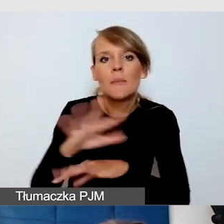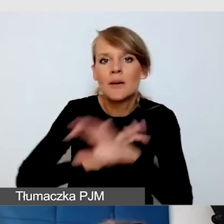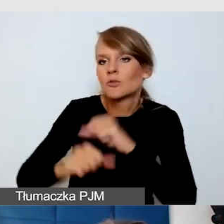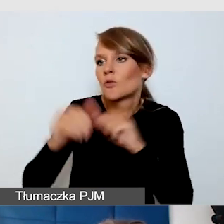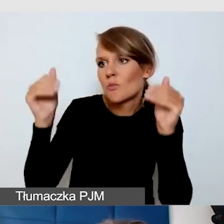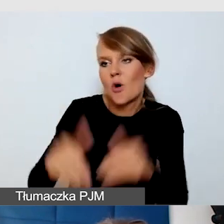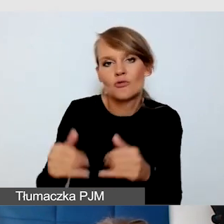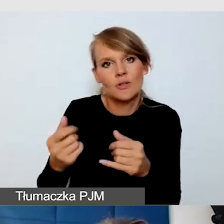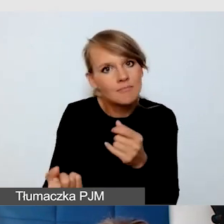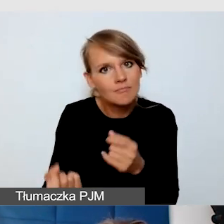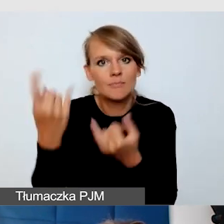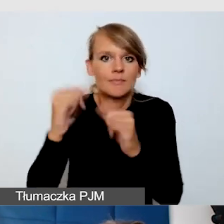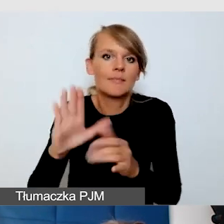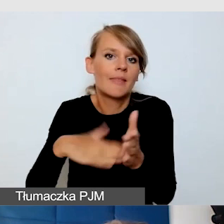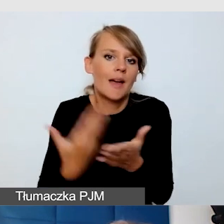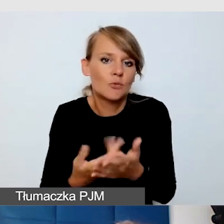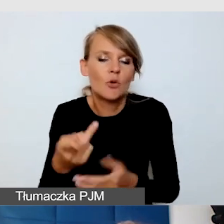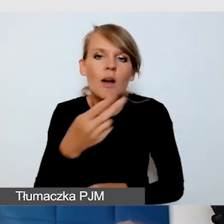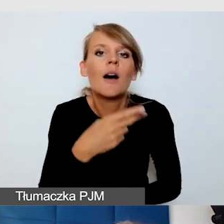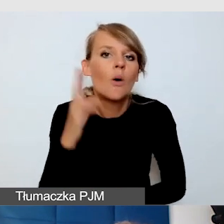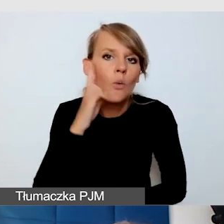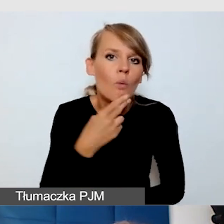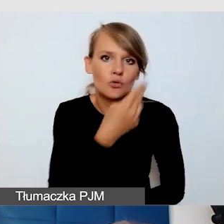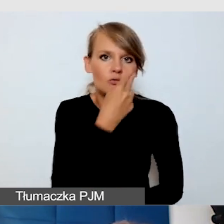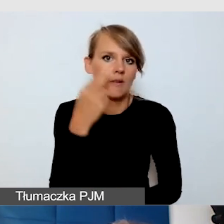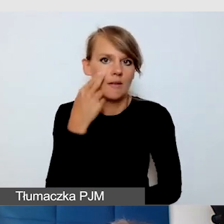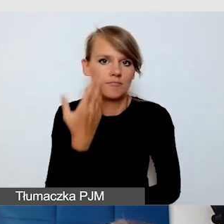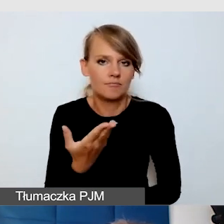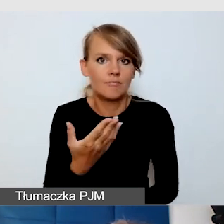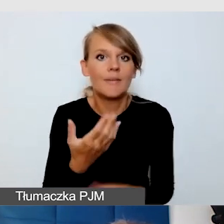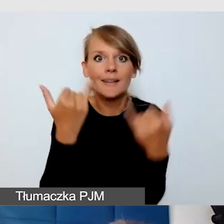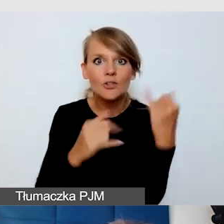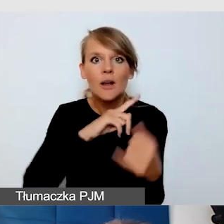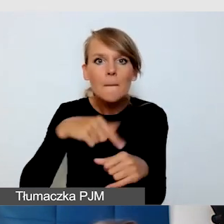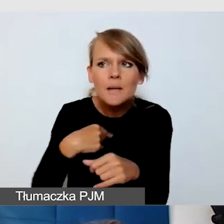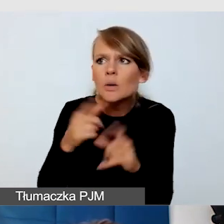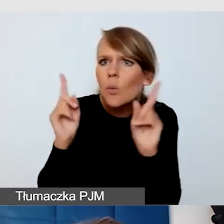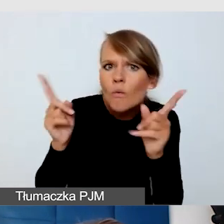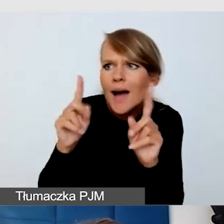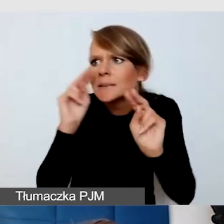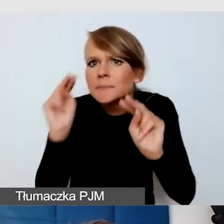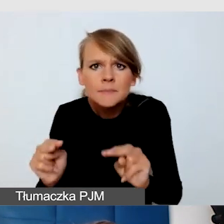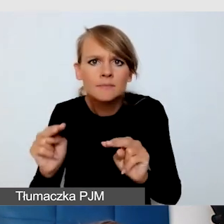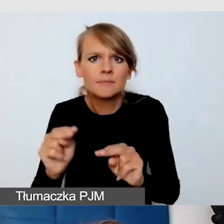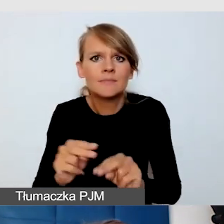jak na przykład głucho-ślepota. Okaże się, że jeżeli jesteśmy bardzo uważni, zastosujemy wszystkie te usługi dostępnościowe